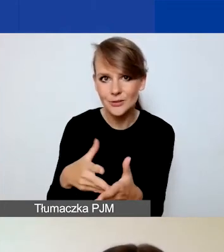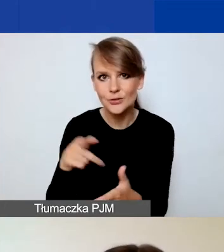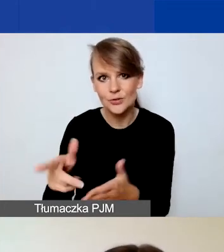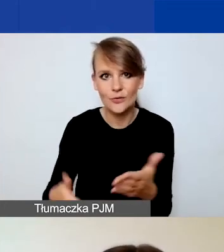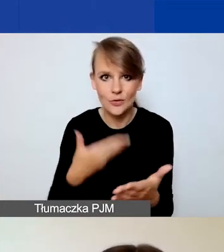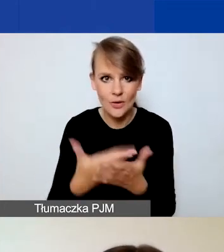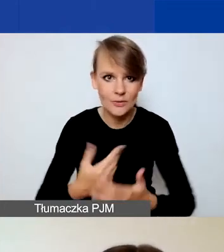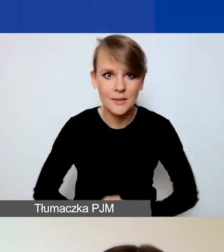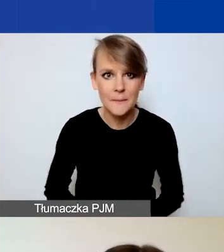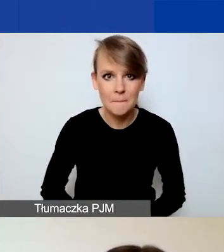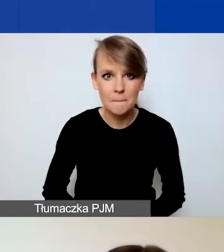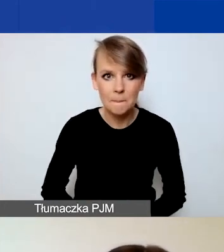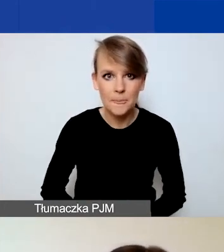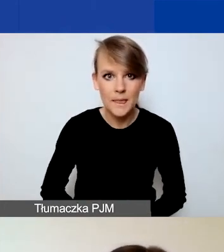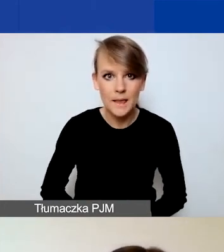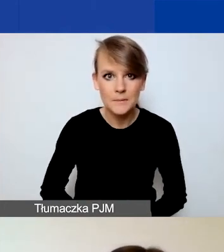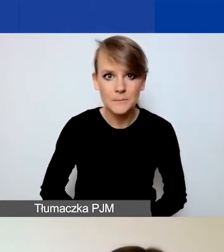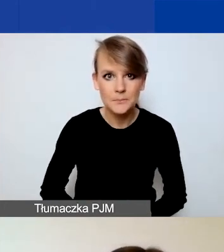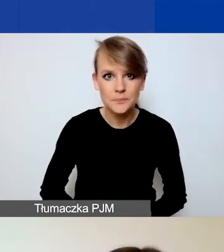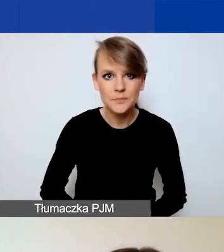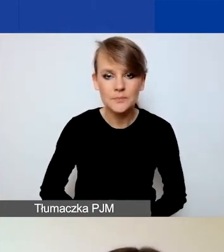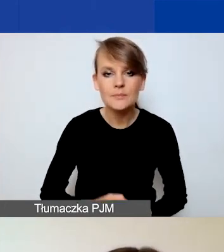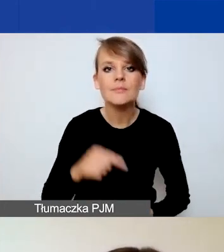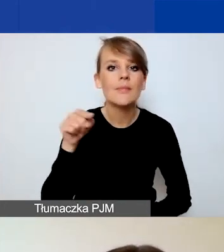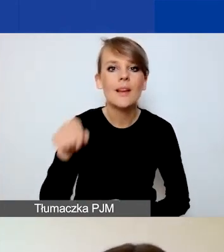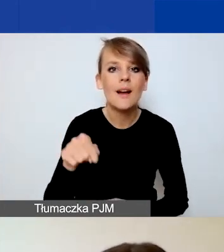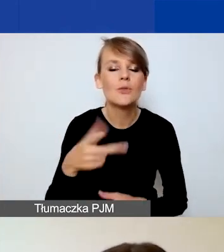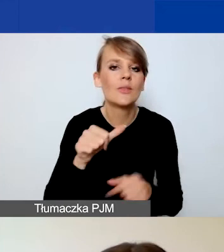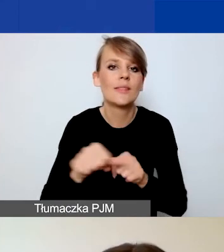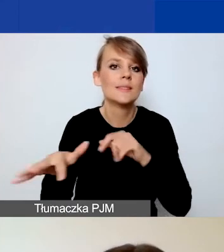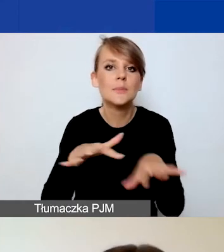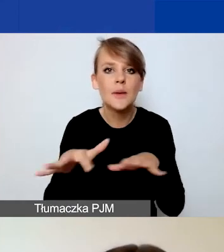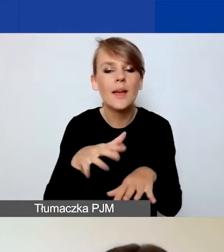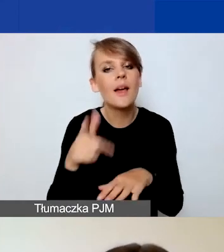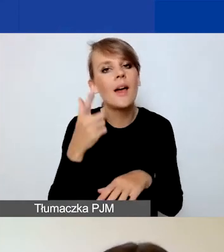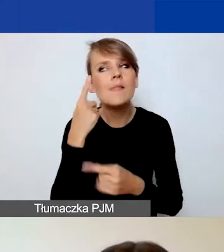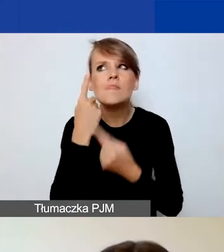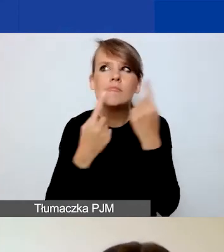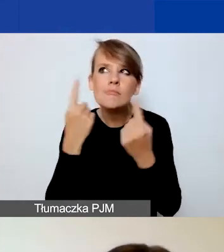Natomiast Generator to nie miejsce do koncepcyjnego tworzenia wniosku. Nie jest to wygodne.